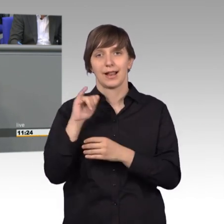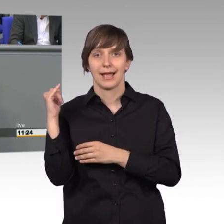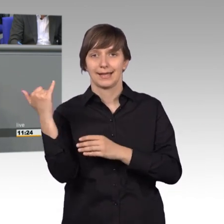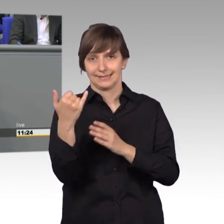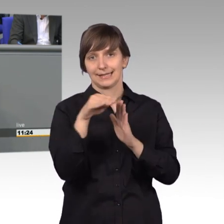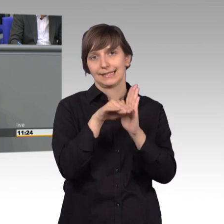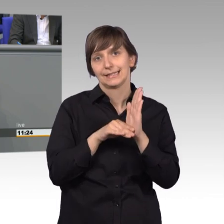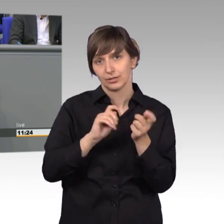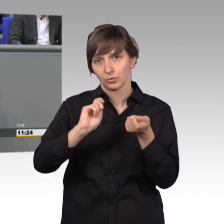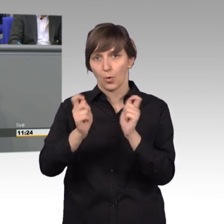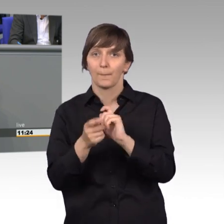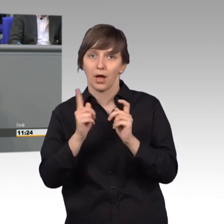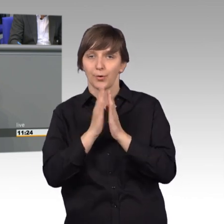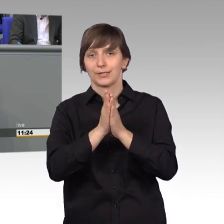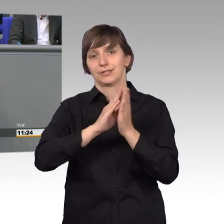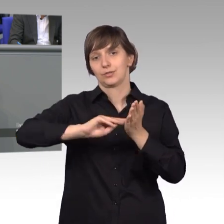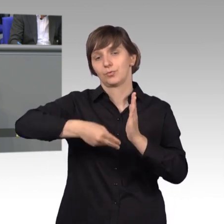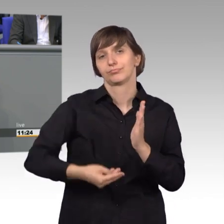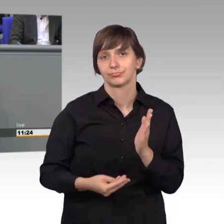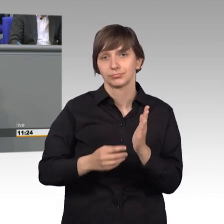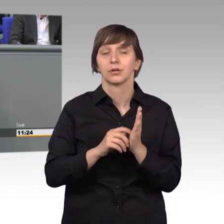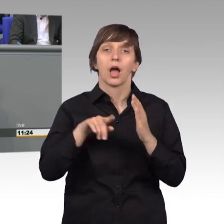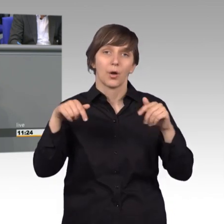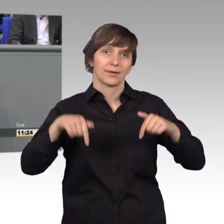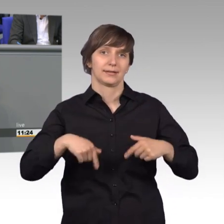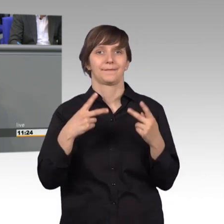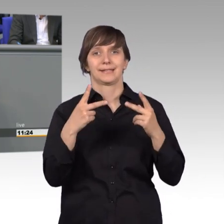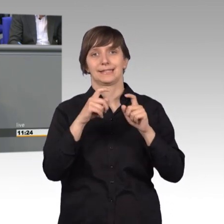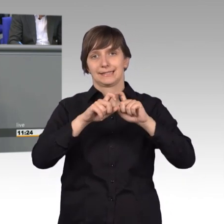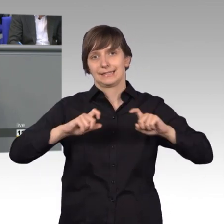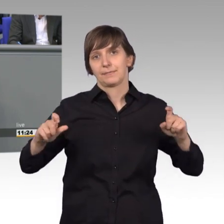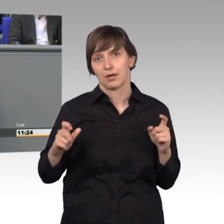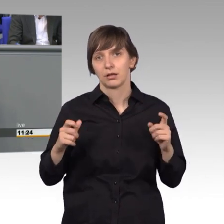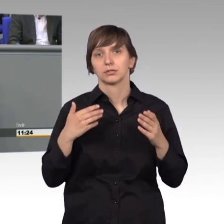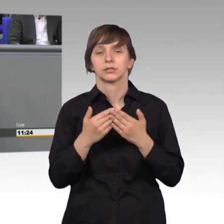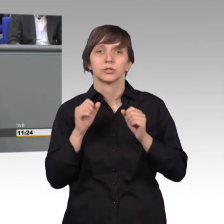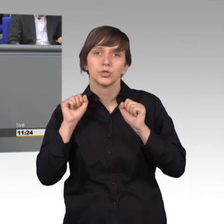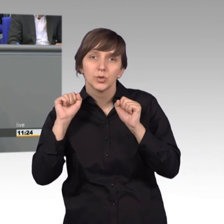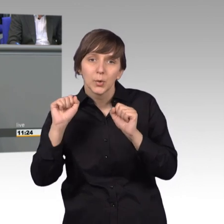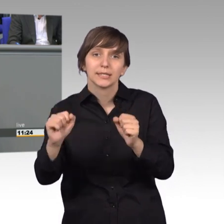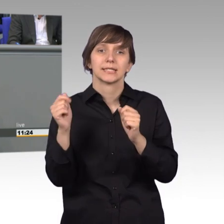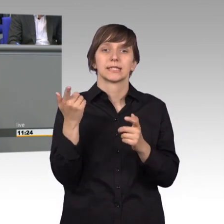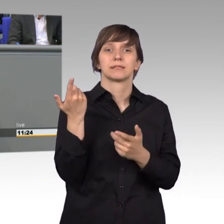arbeitsgruppen- und ausschuss- übergreifend ein wichtiges Thema, ging es doch um den Schutz von klein- und mittelständischen Reisebüros,